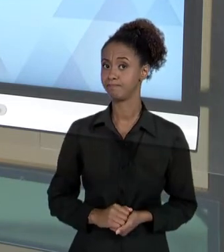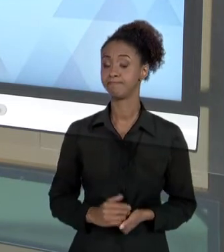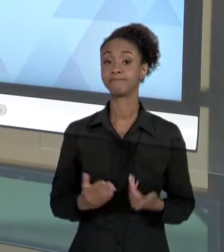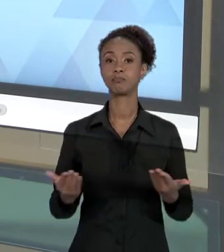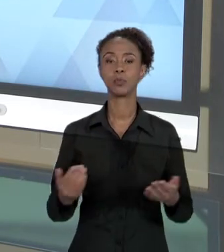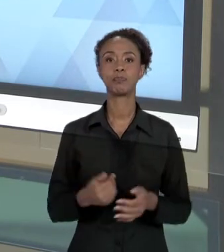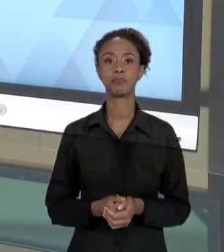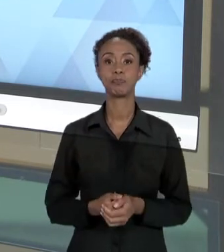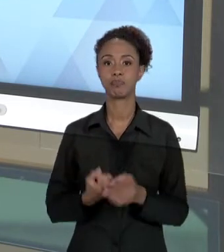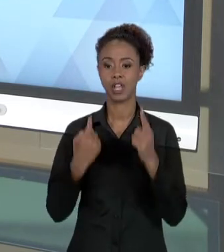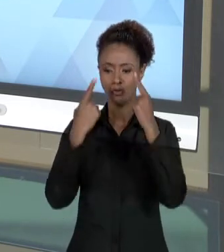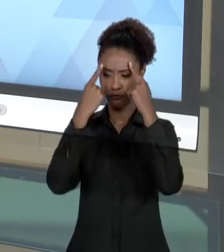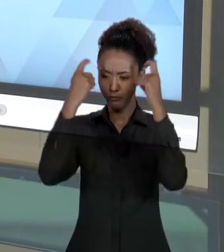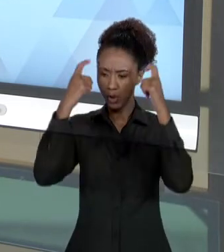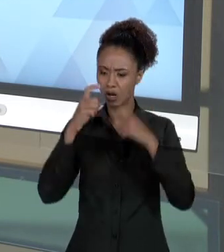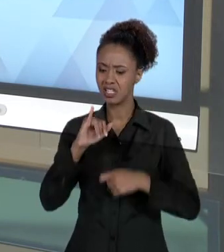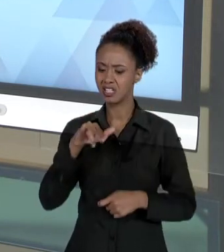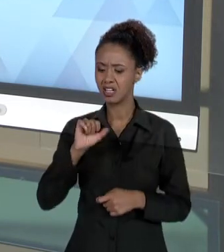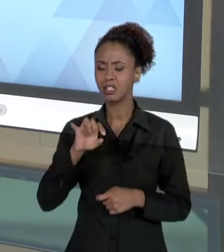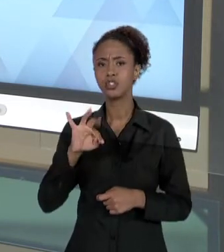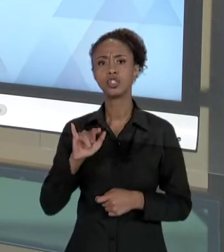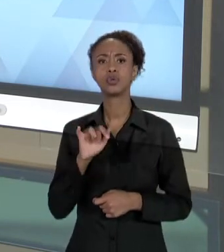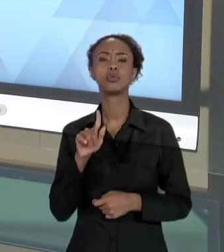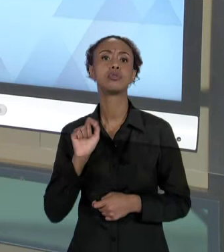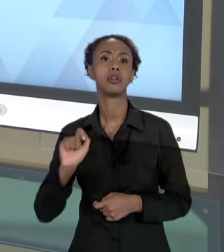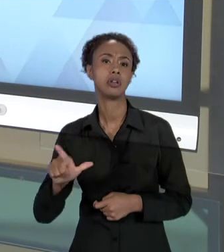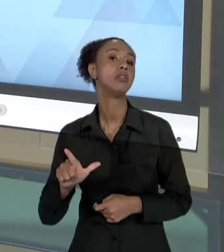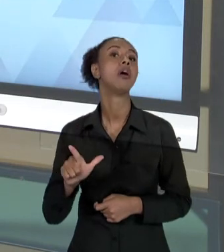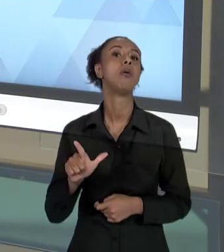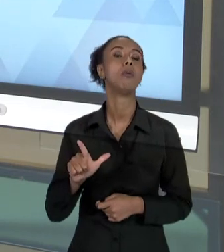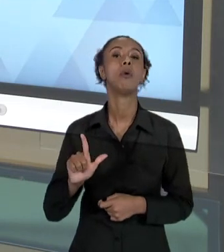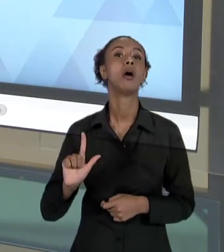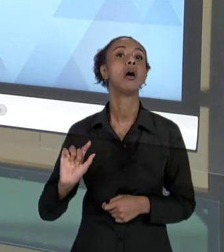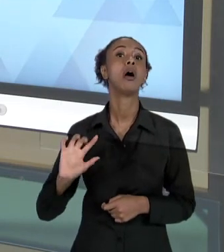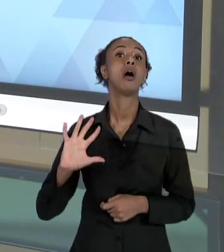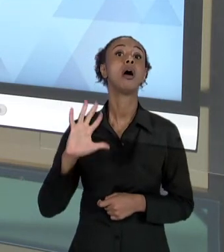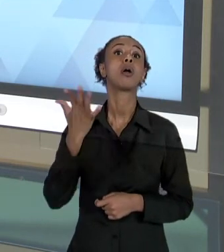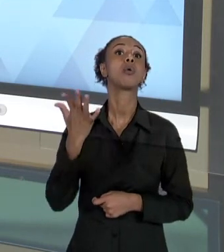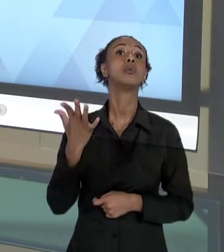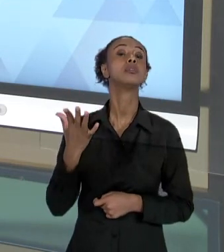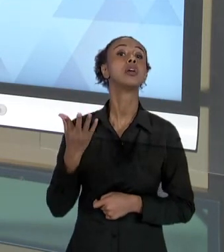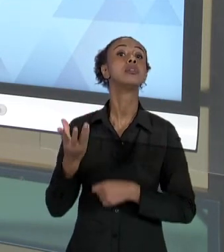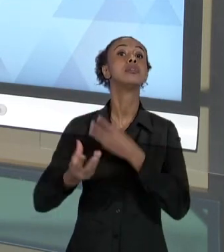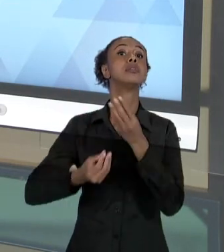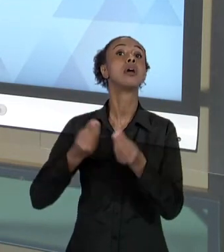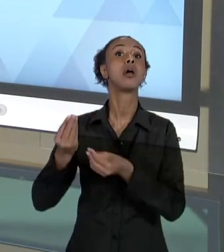INSTITUCIONAL OCORRE DE UMA MANEIRA INSTITUCIONALIZADA DENTRO DE UMA INSTITUIÇÃO,